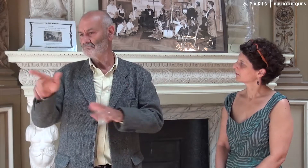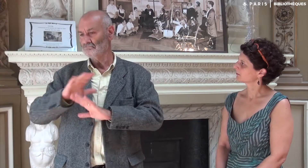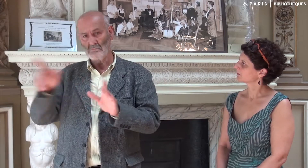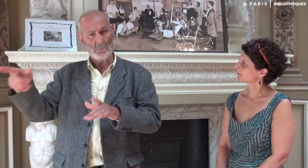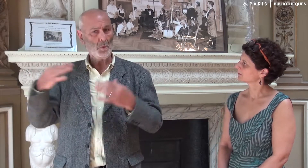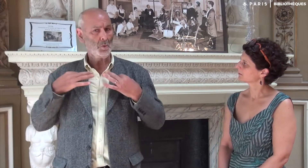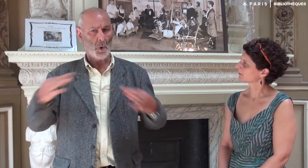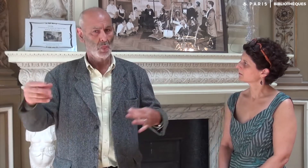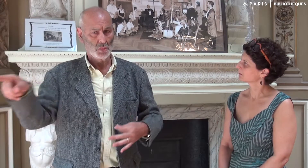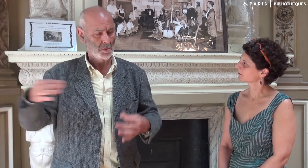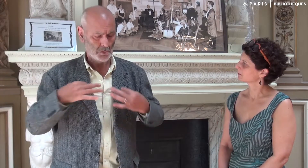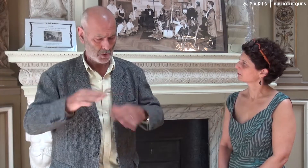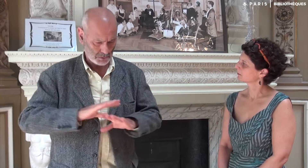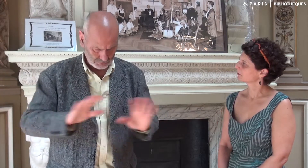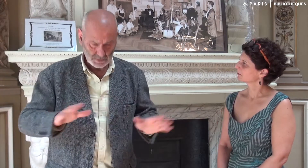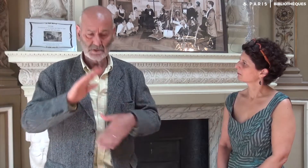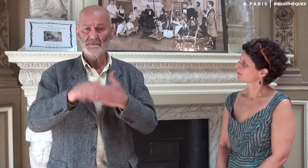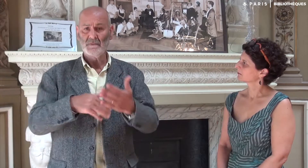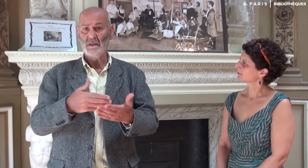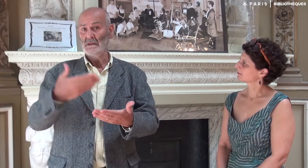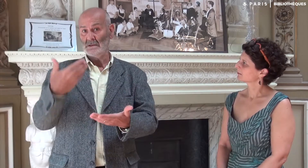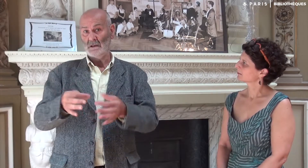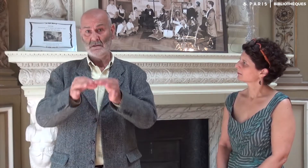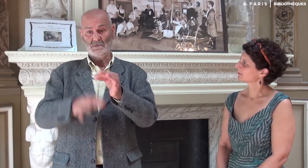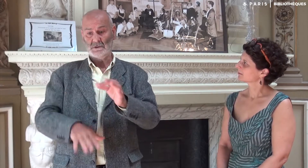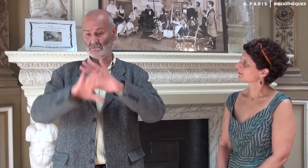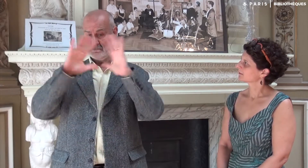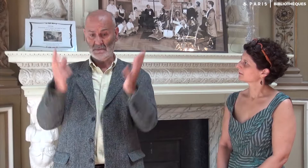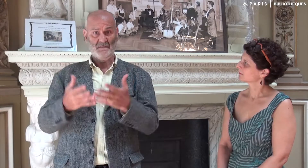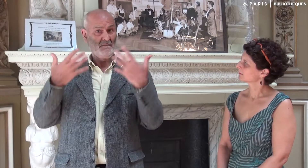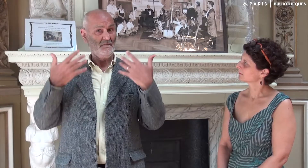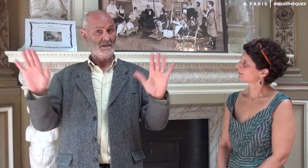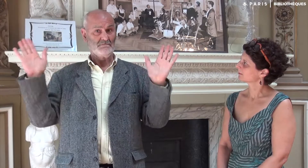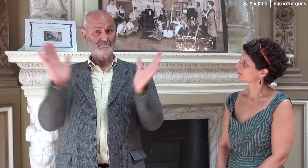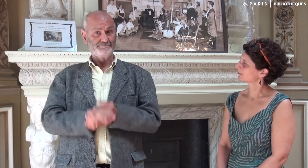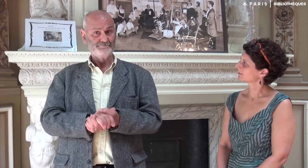Et Katia est restée neutre. Résultat, c’est bien terminé !